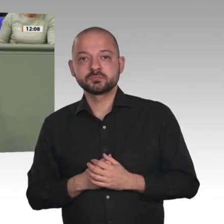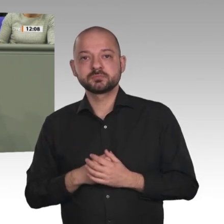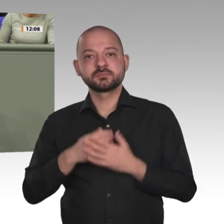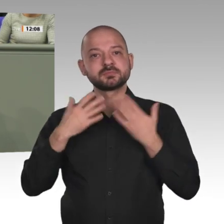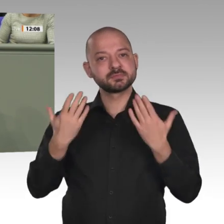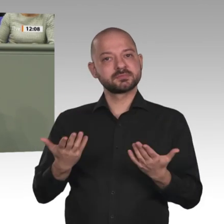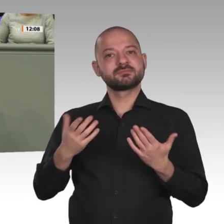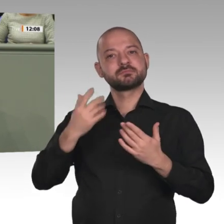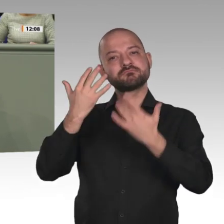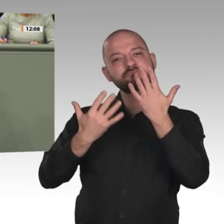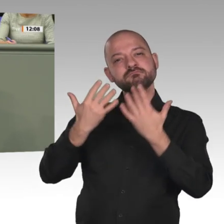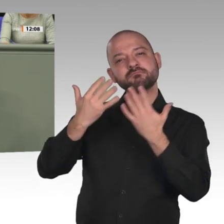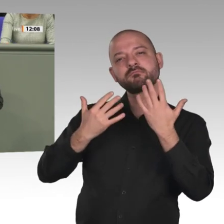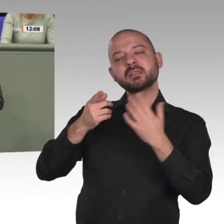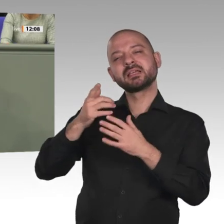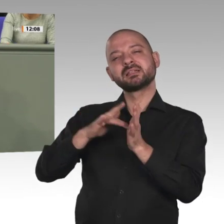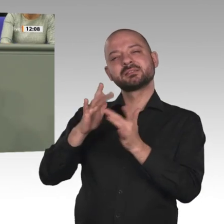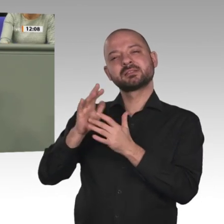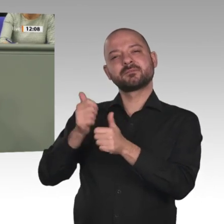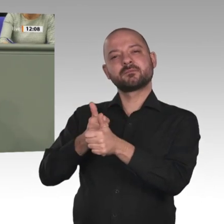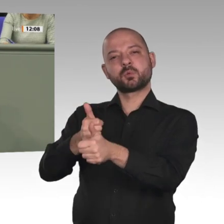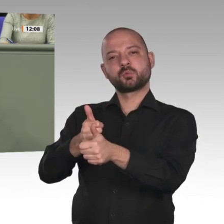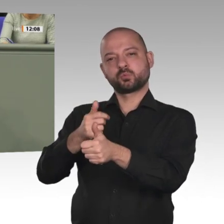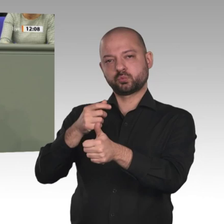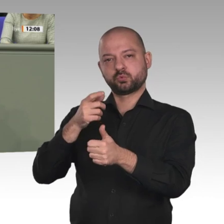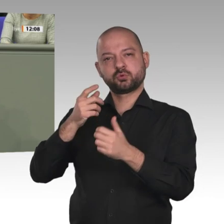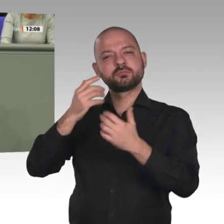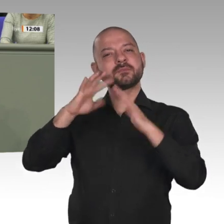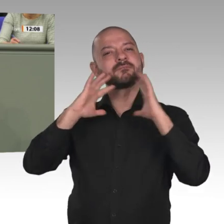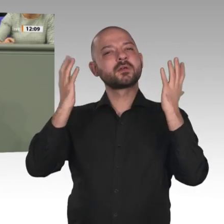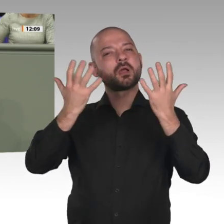der 15- bis 49-jährigen Frauen im Sudan sind beschnitten. Die Qual der Mädchen